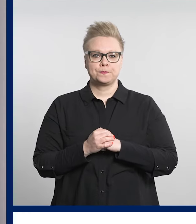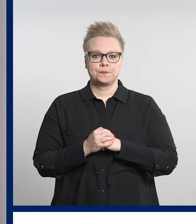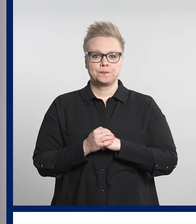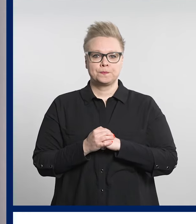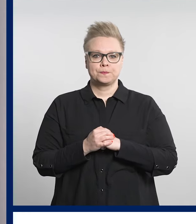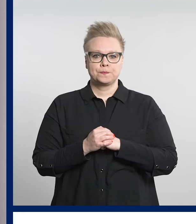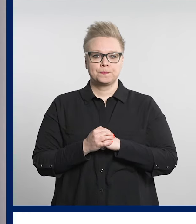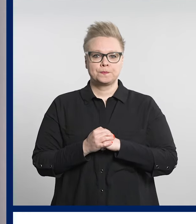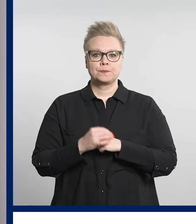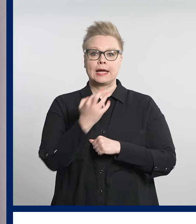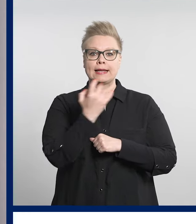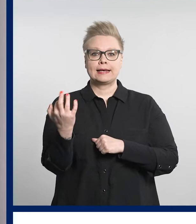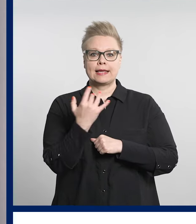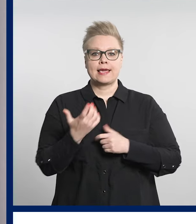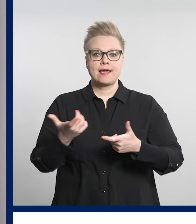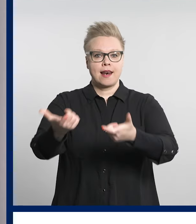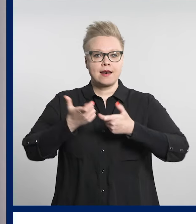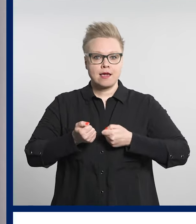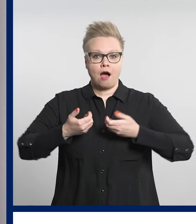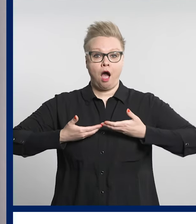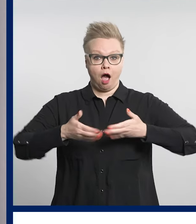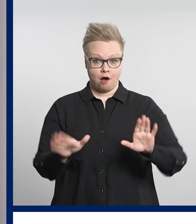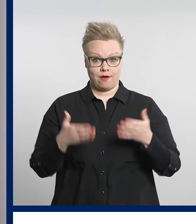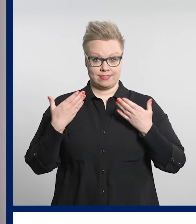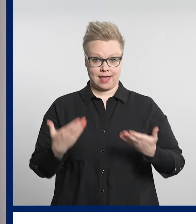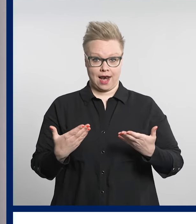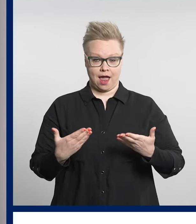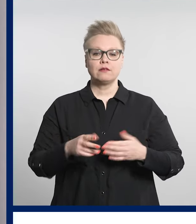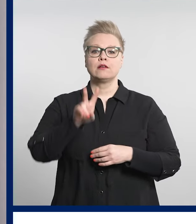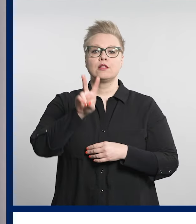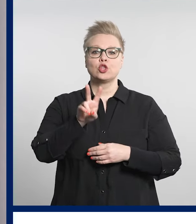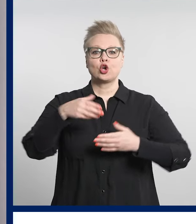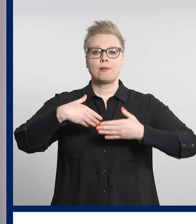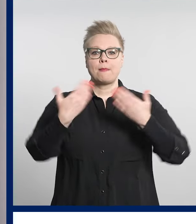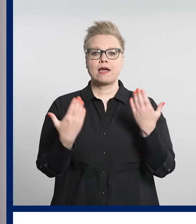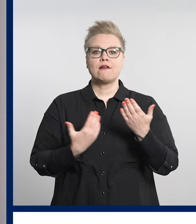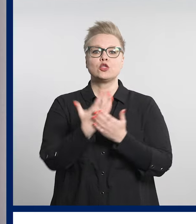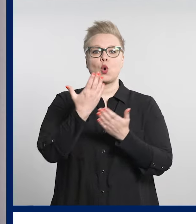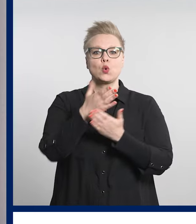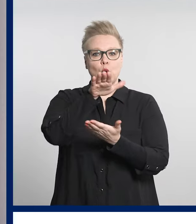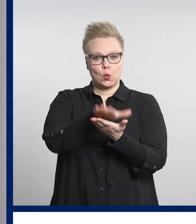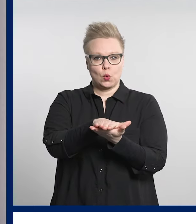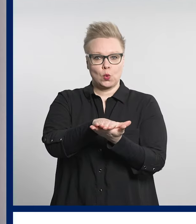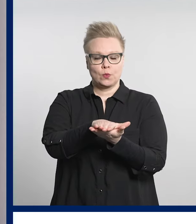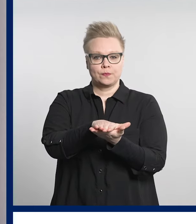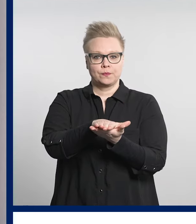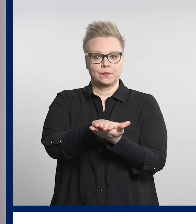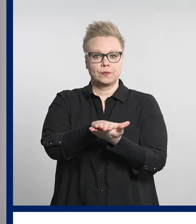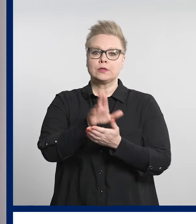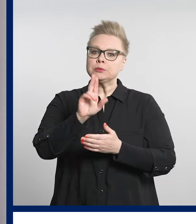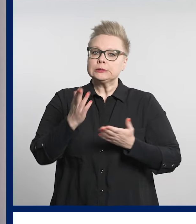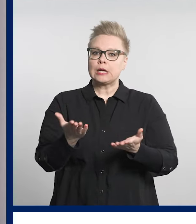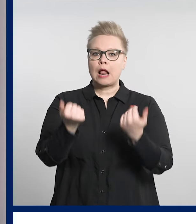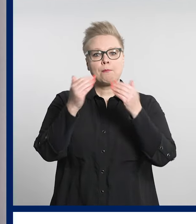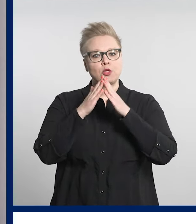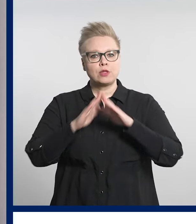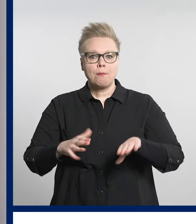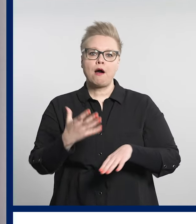Digiklinikka avautuu tänään eli toinen päivä toukokuuta. Digiklinikka tarjoaa helpon